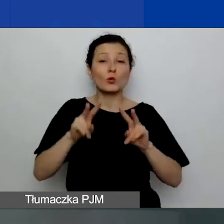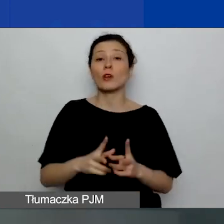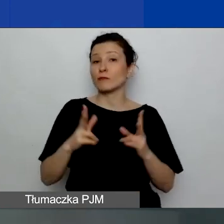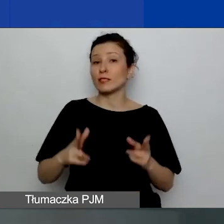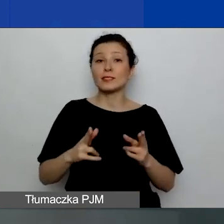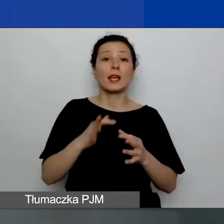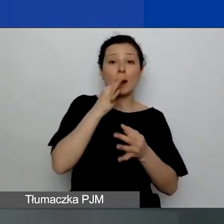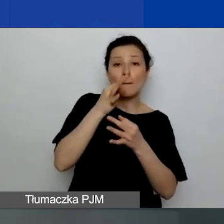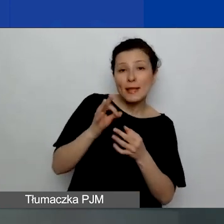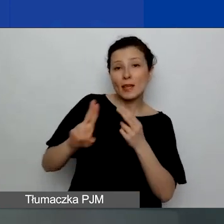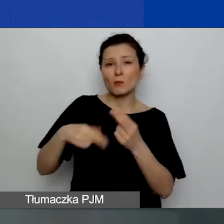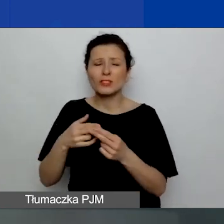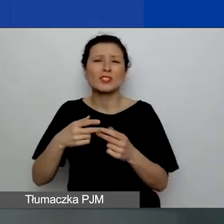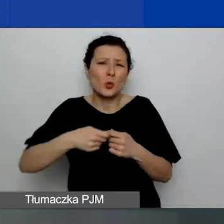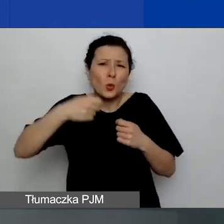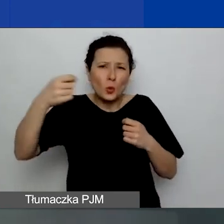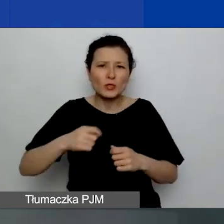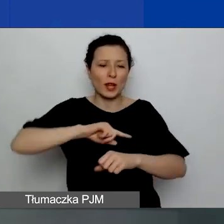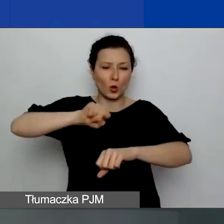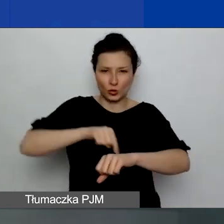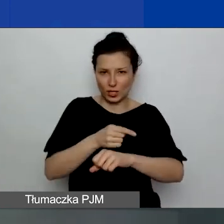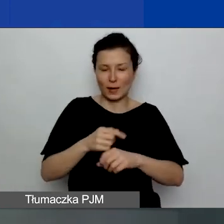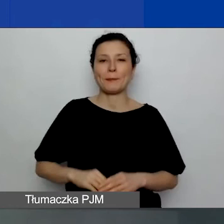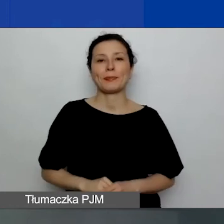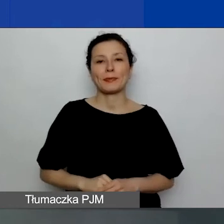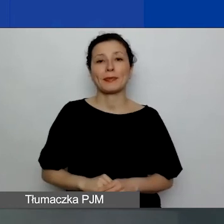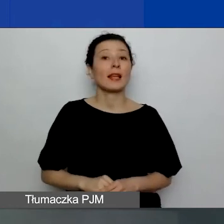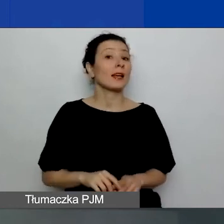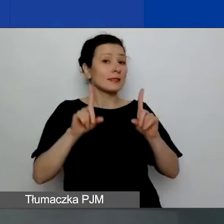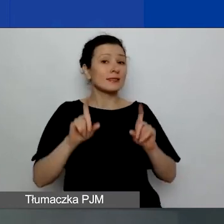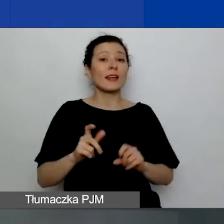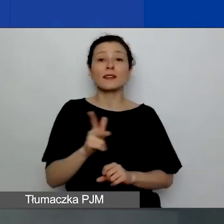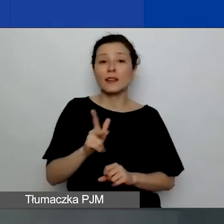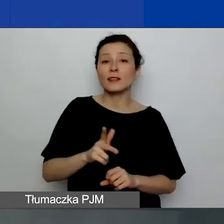takiej dłuższej, już godzinnej, która zacznie się o godzinie 13.15